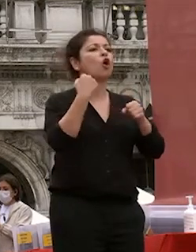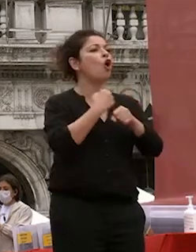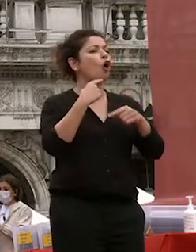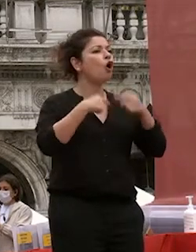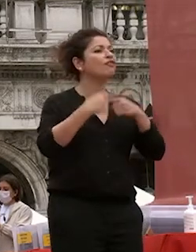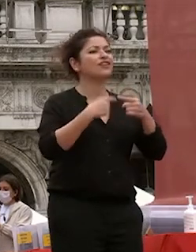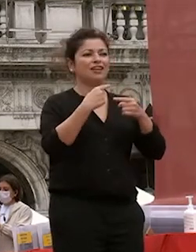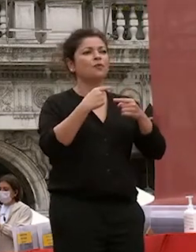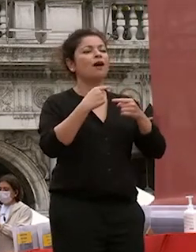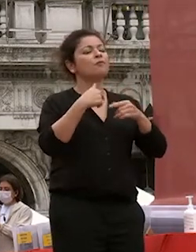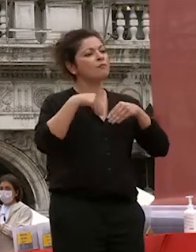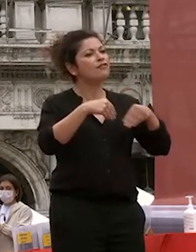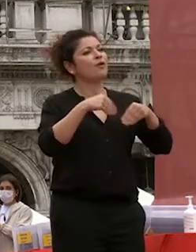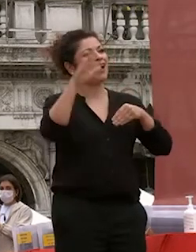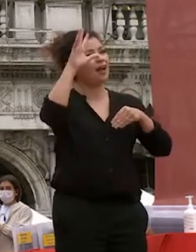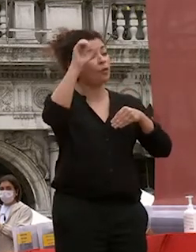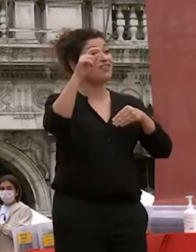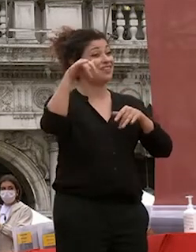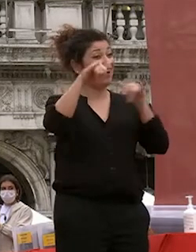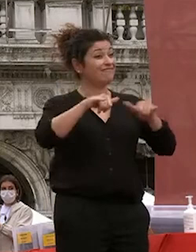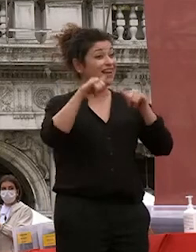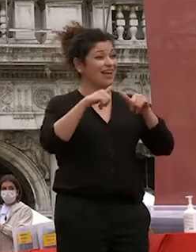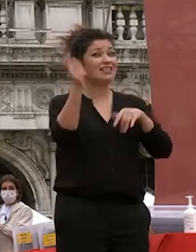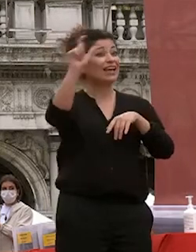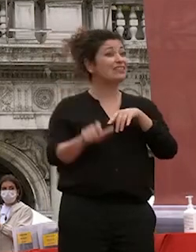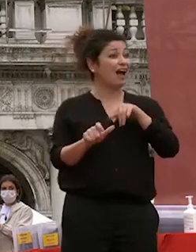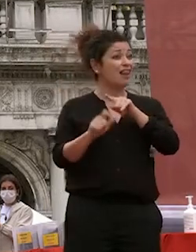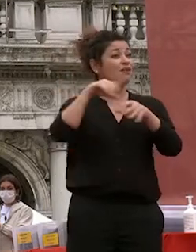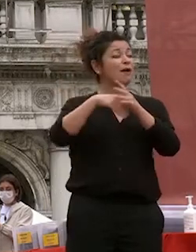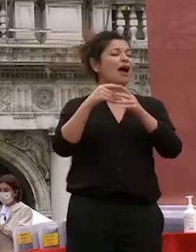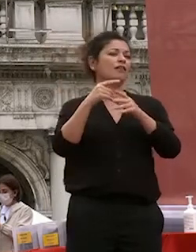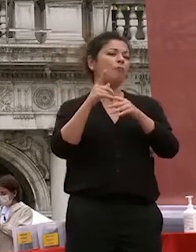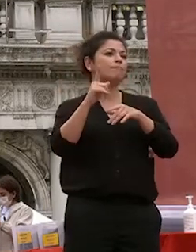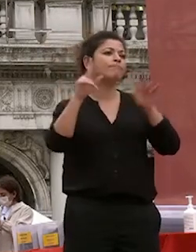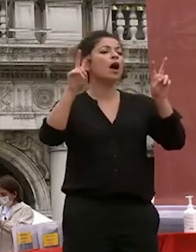delle migliori università oggi d'italia una delle diversità in crescita in